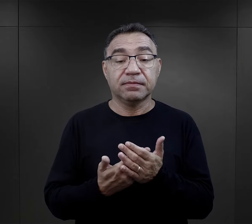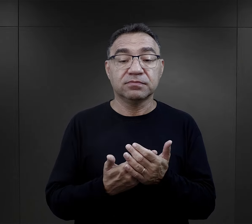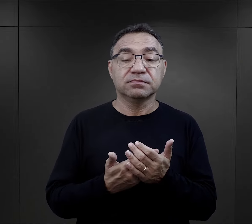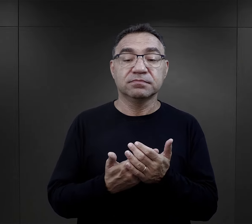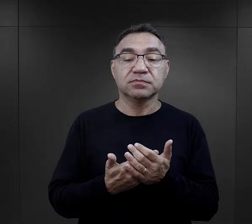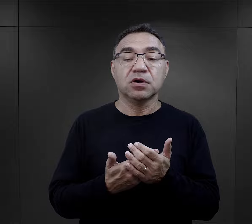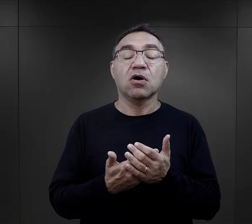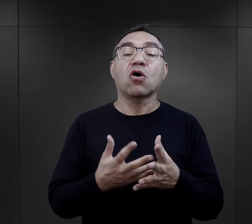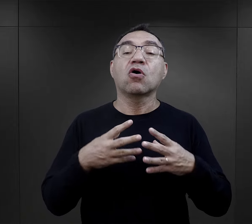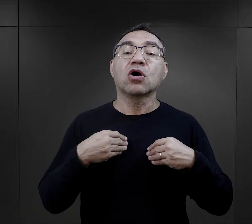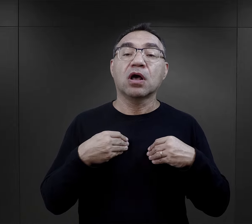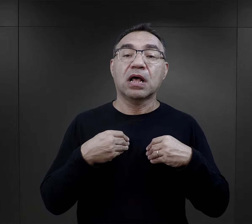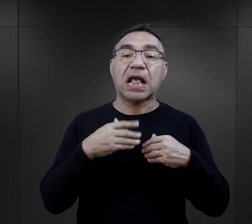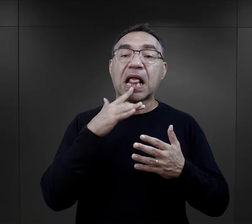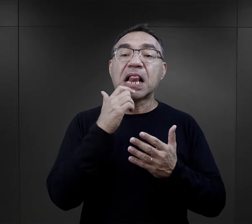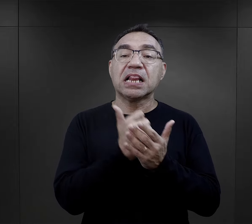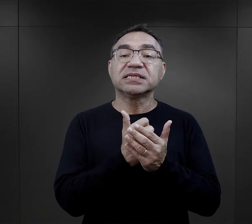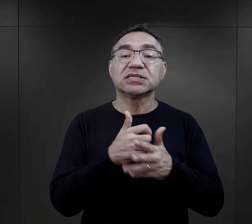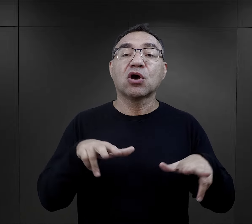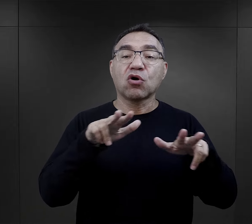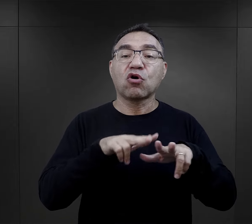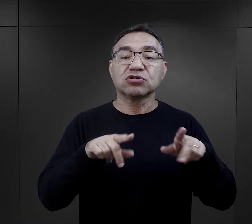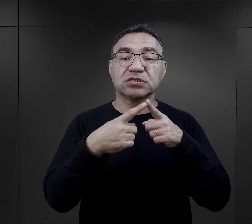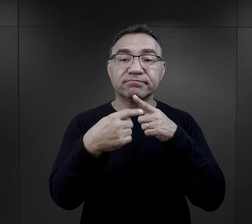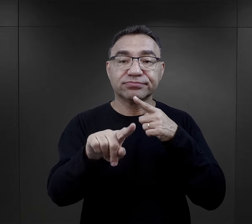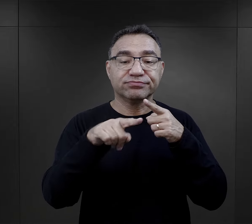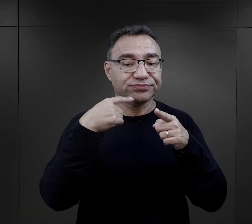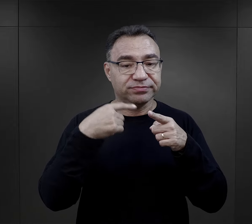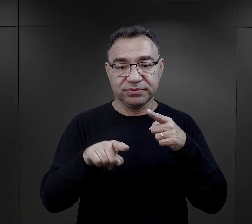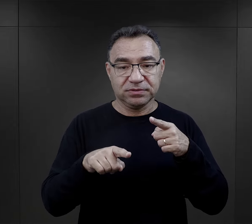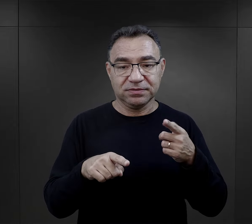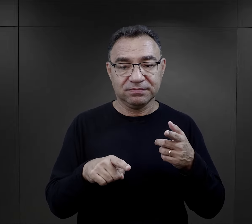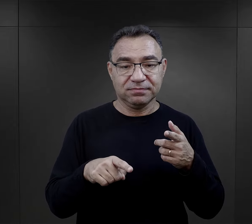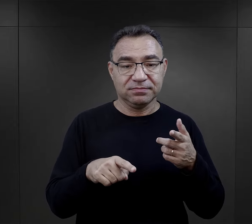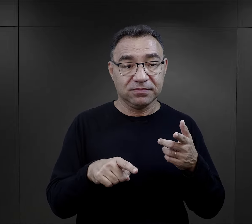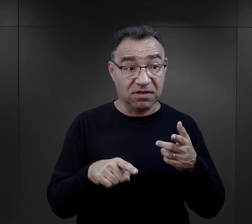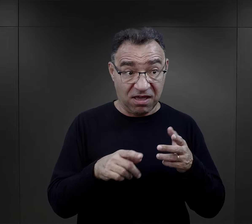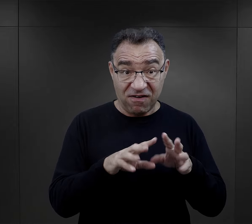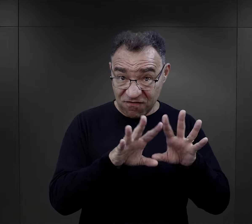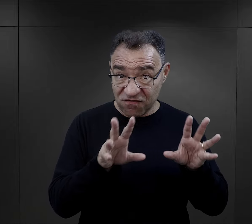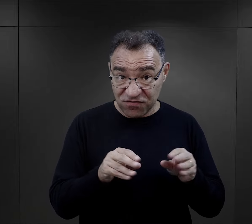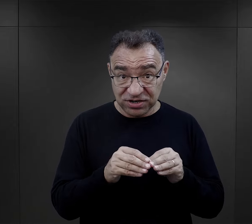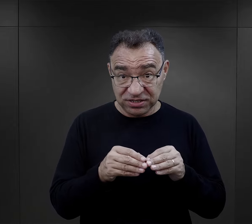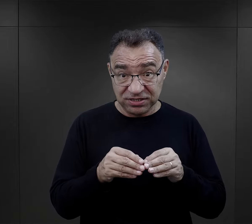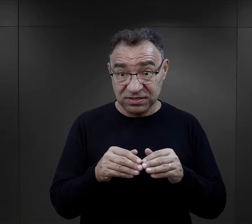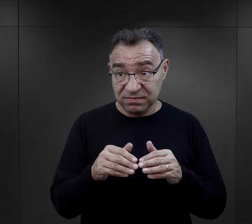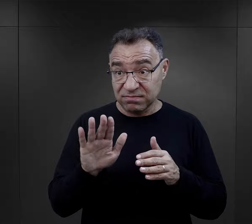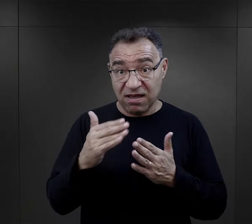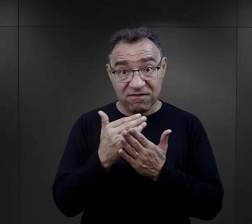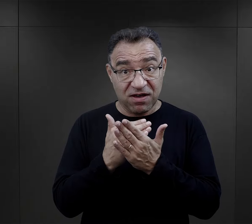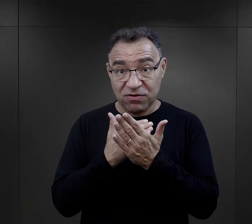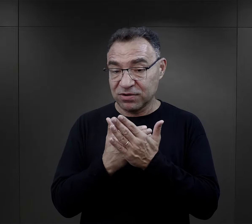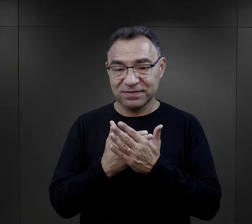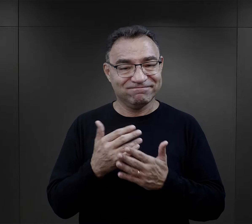Jednym z nich była możliwość korespondowania z rodziną. Oczywiście nie wszyscy więźniowie mieli takie możliwości,